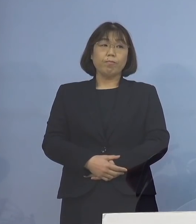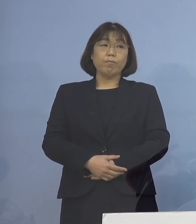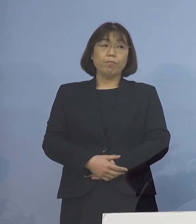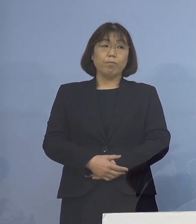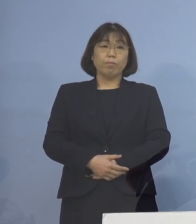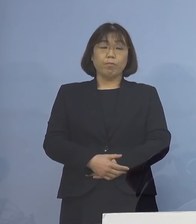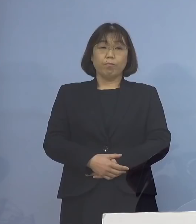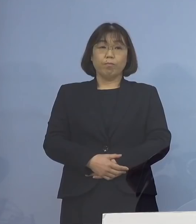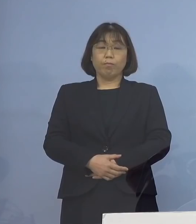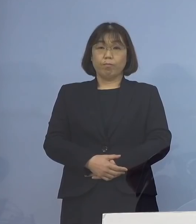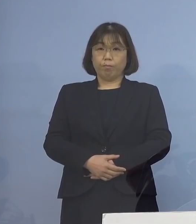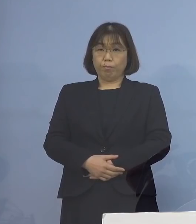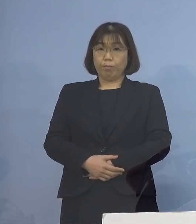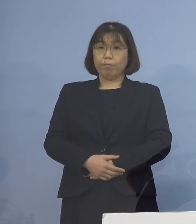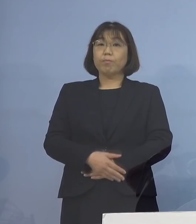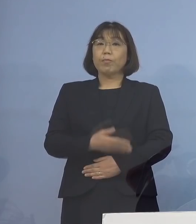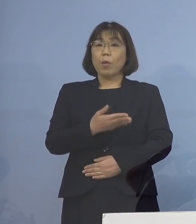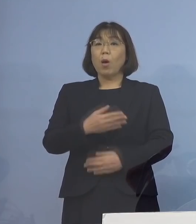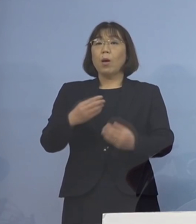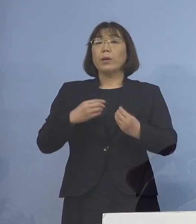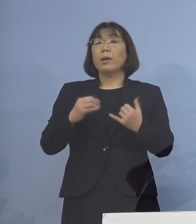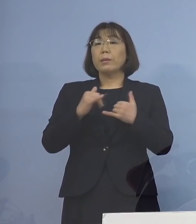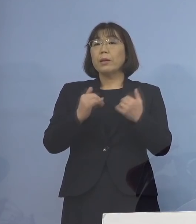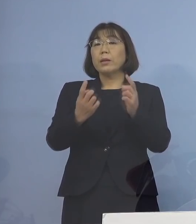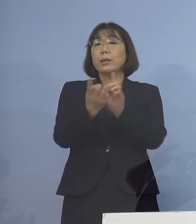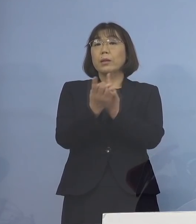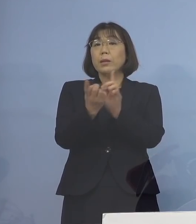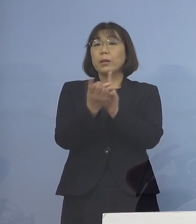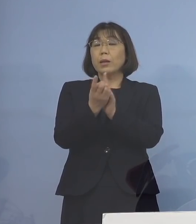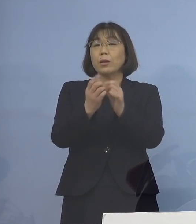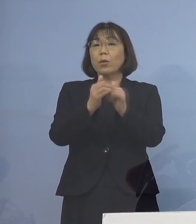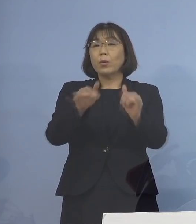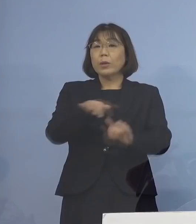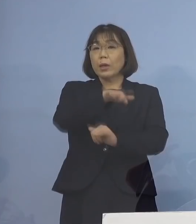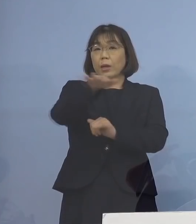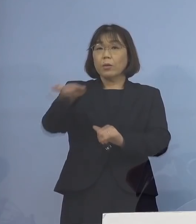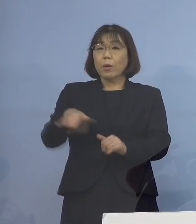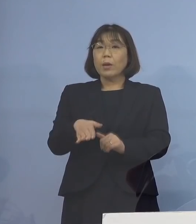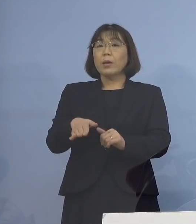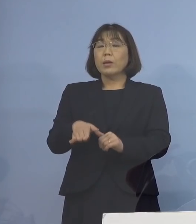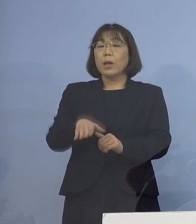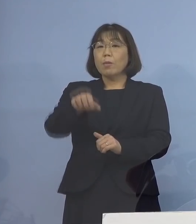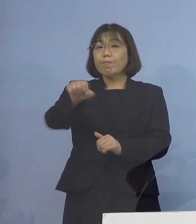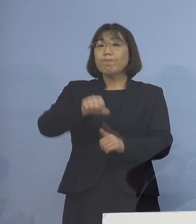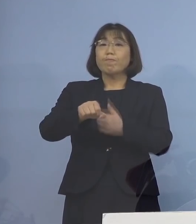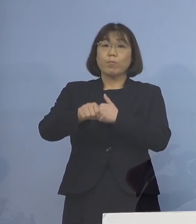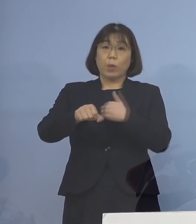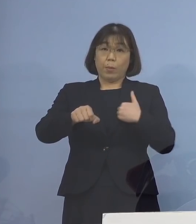なお、こちらも感染者と接触された方は 全て把握されていることから